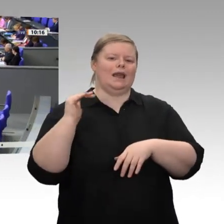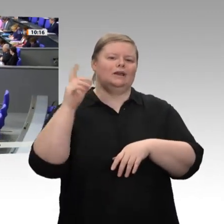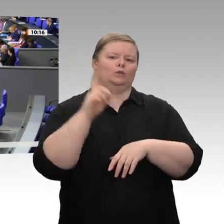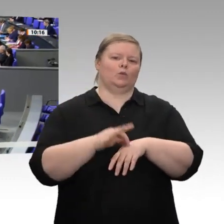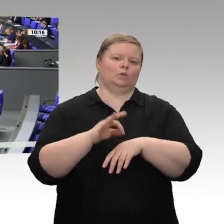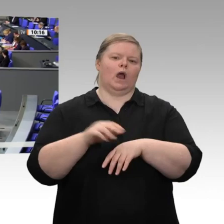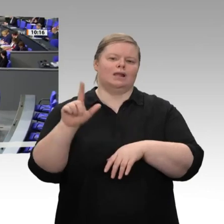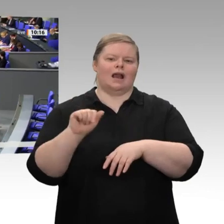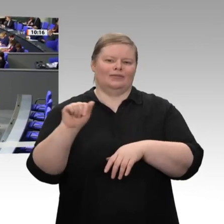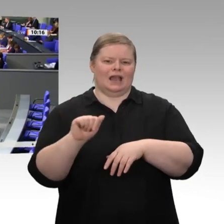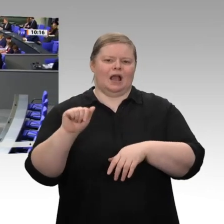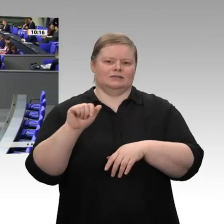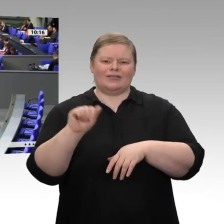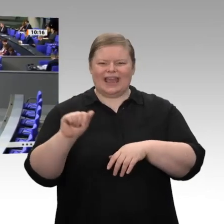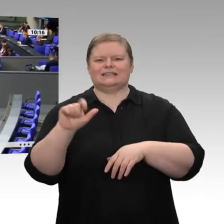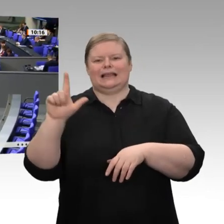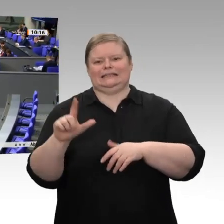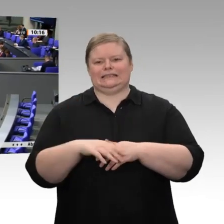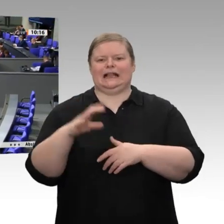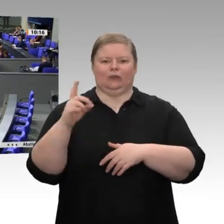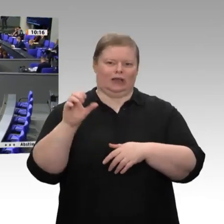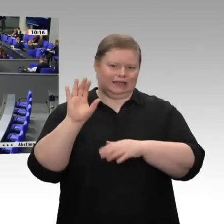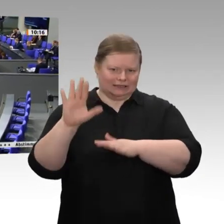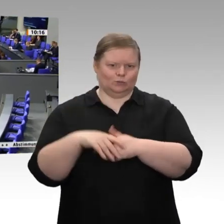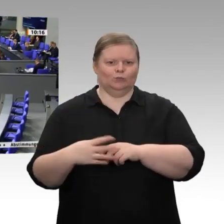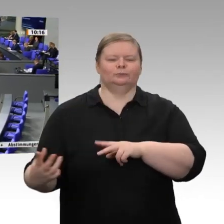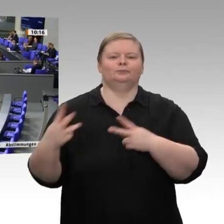Sehr geehrter Herr Präsident! Sehr geehrte Damen und Herren! Liebe Kolleginnen und Kollegen!